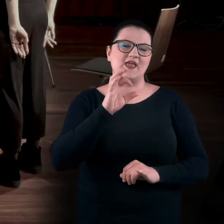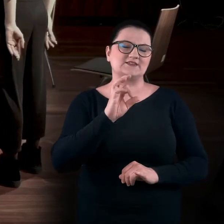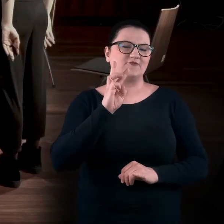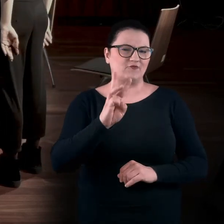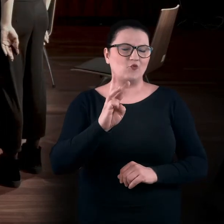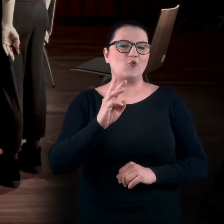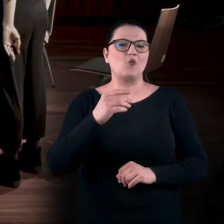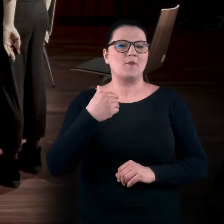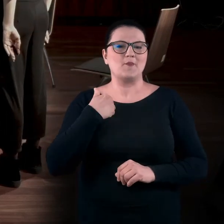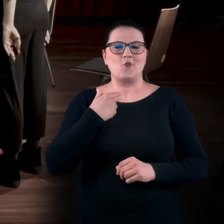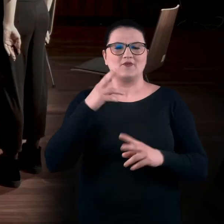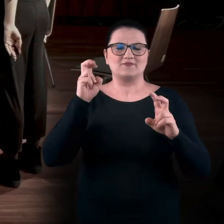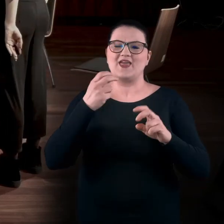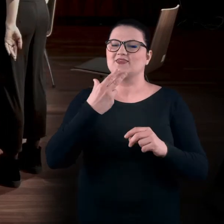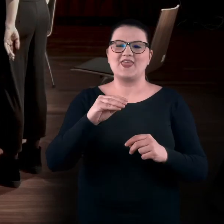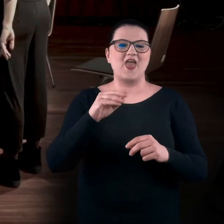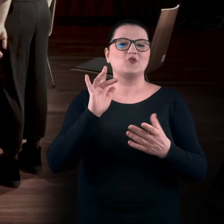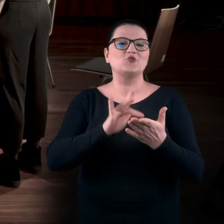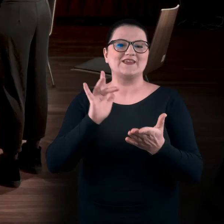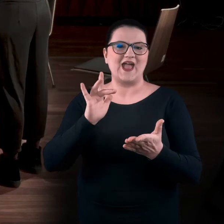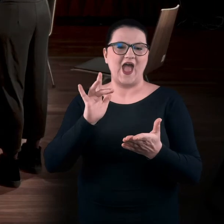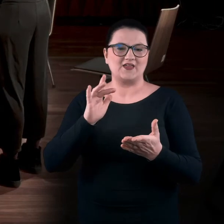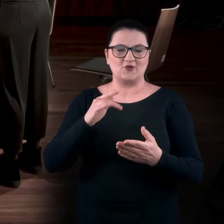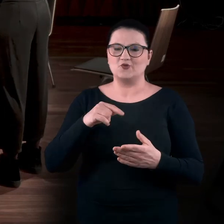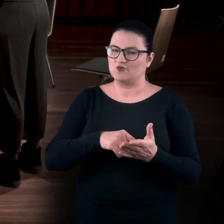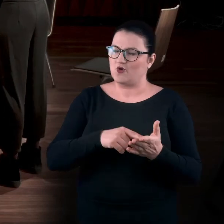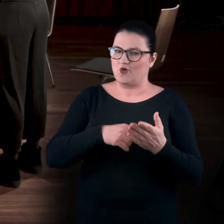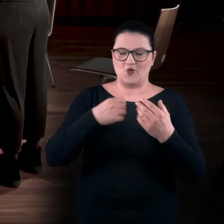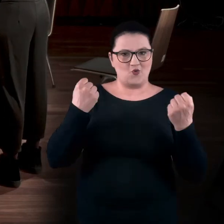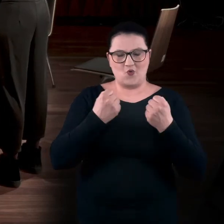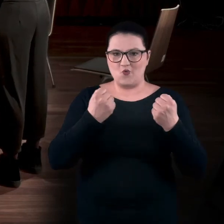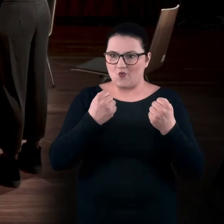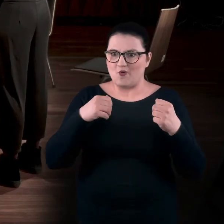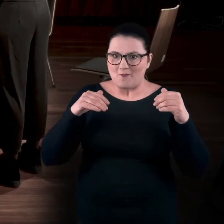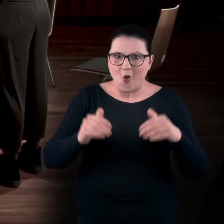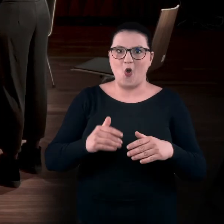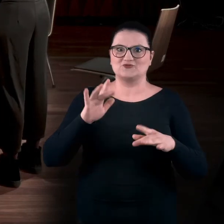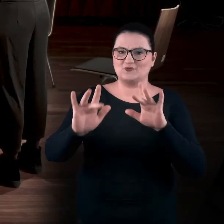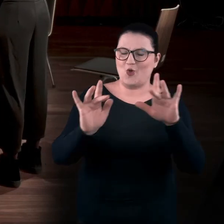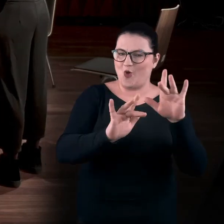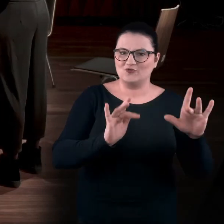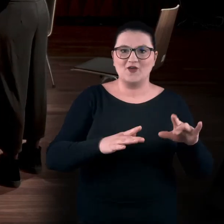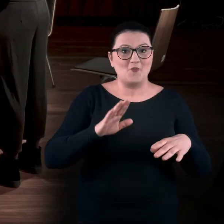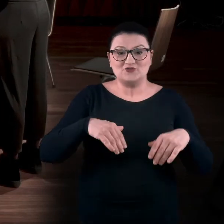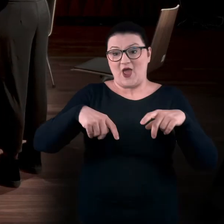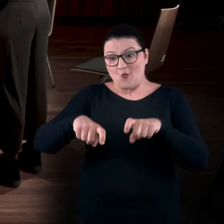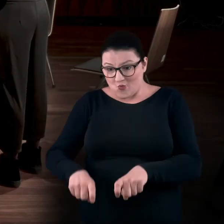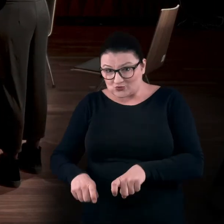która nazywała się właśnie „Nie dotykaj” i była czymś totalnie haptycznym, czyli można było siadać na obiektach,